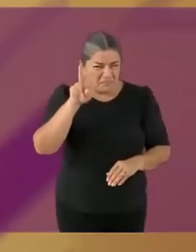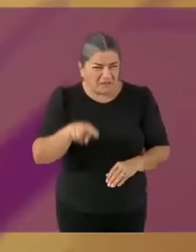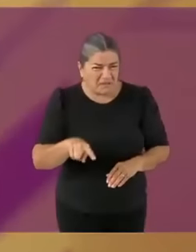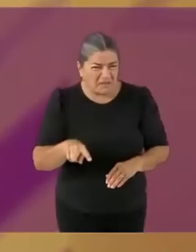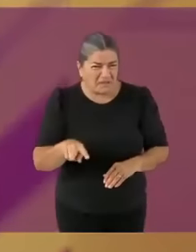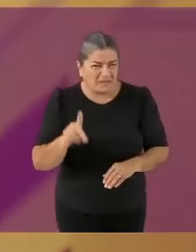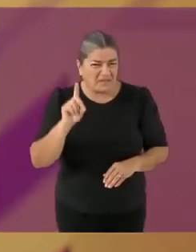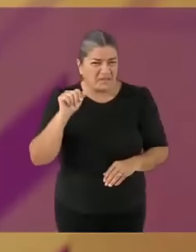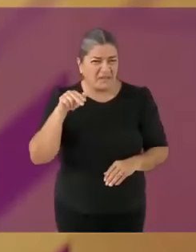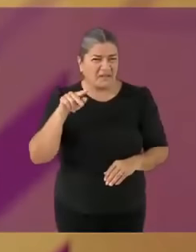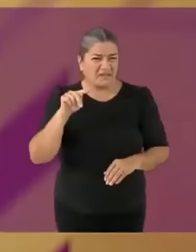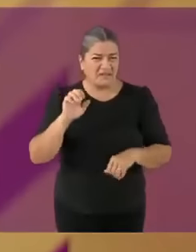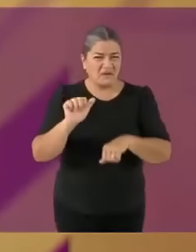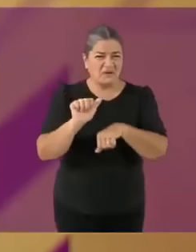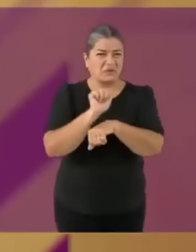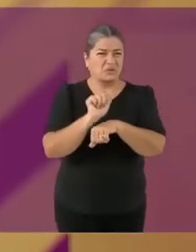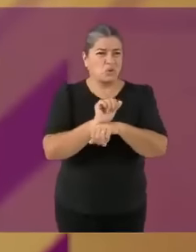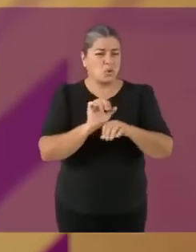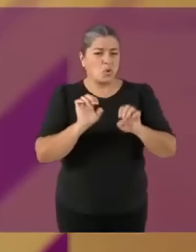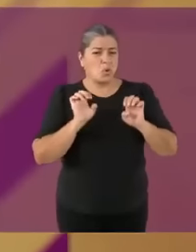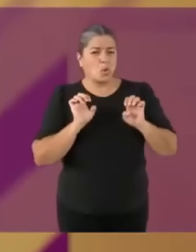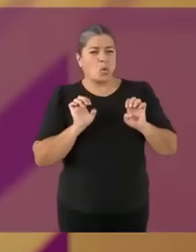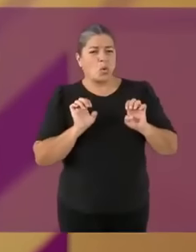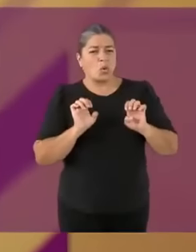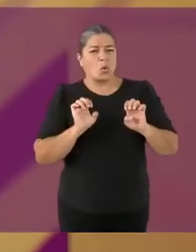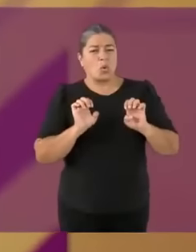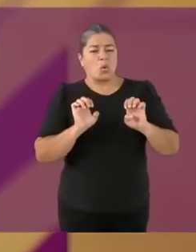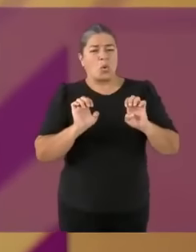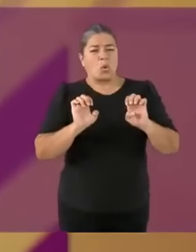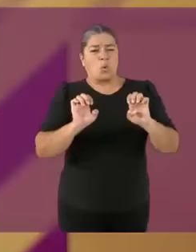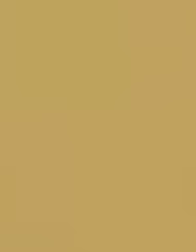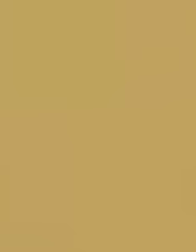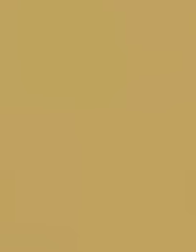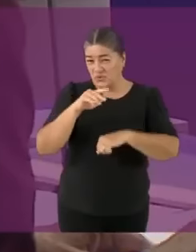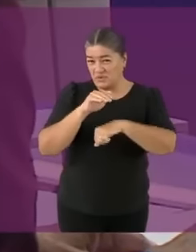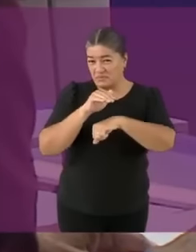que... tiene un historial de nop0r absolutamente.... RICO